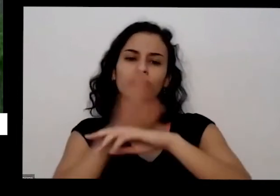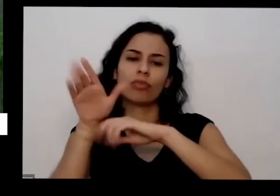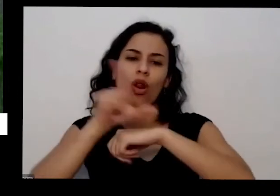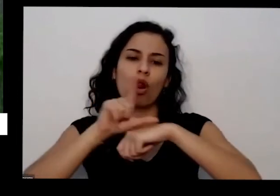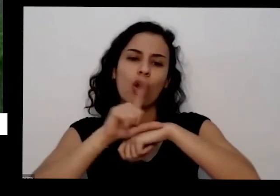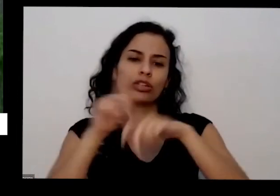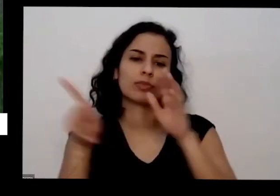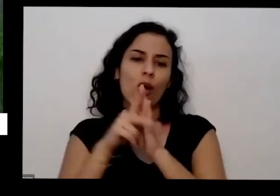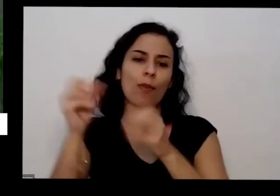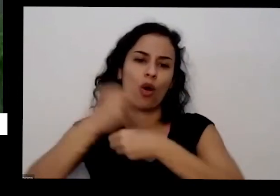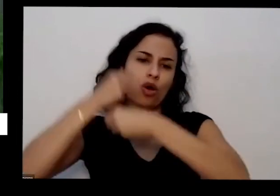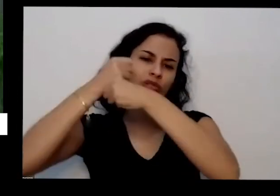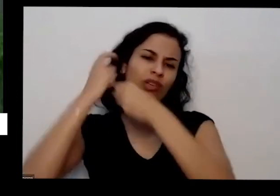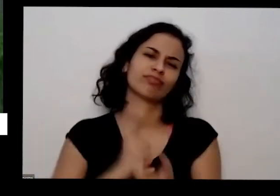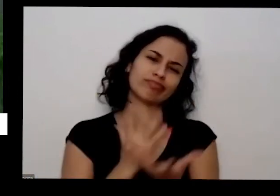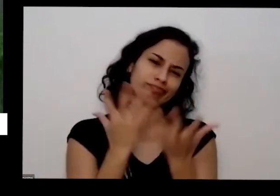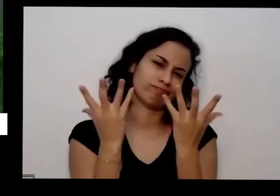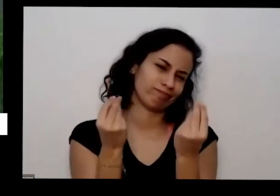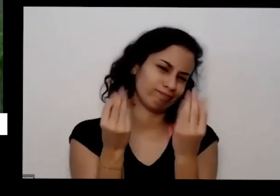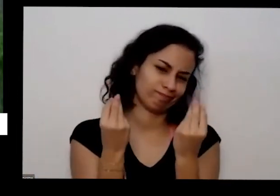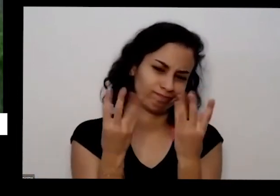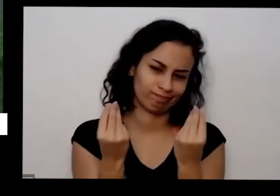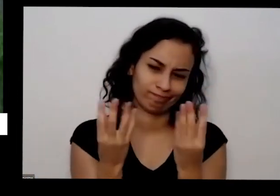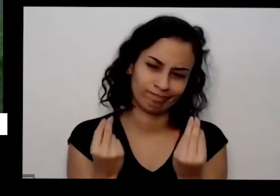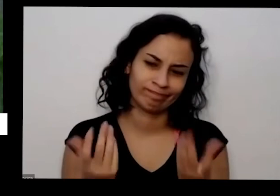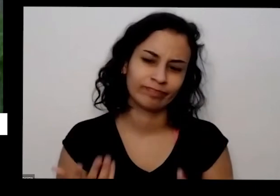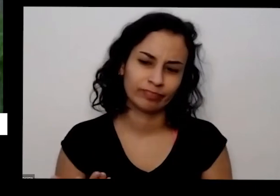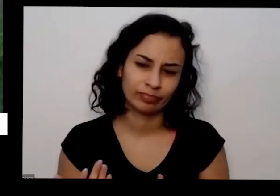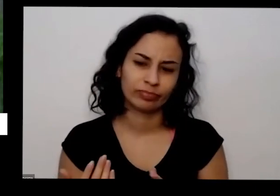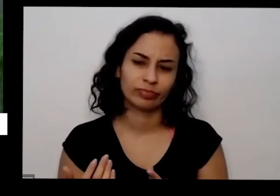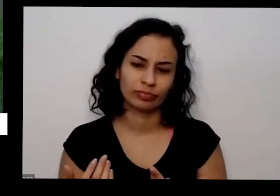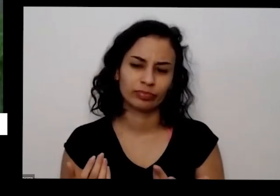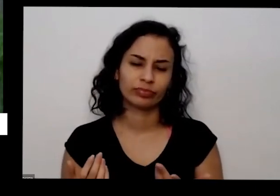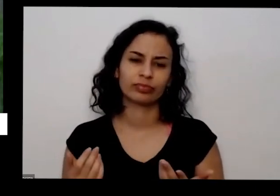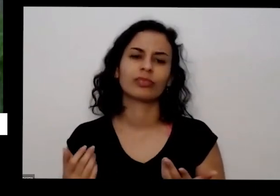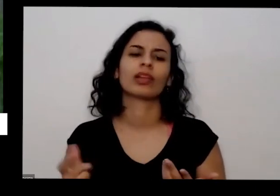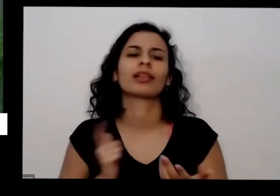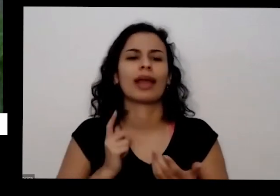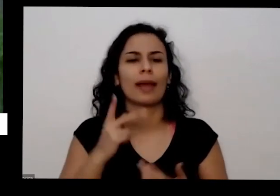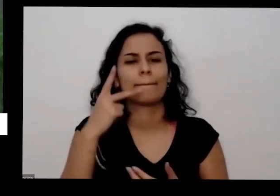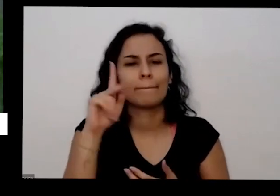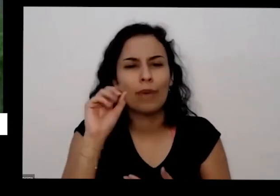fila tem muito e sempre que você olha vai ter um pouquinho bem fininho que tá assim perto daquele